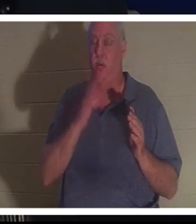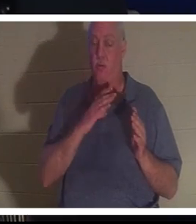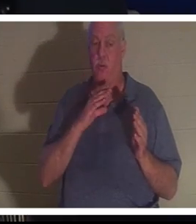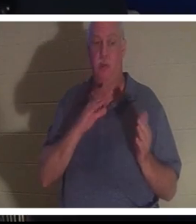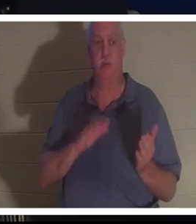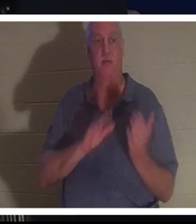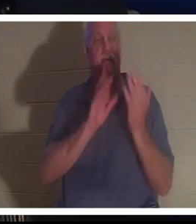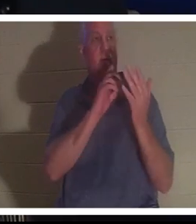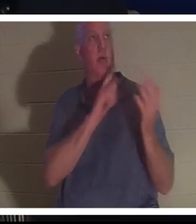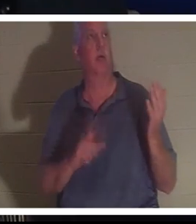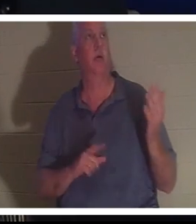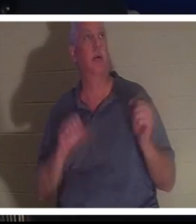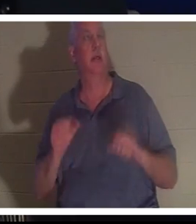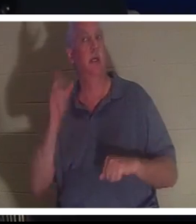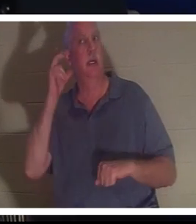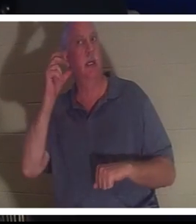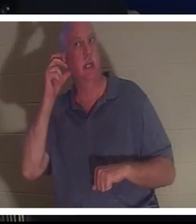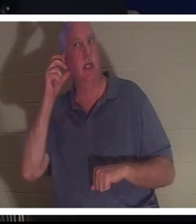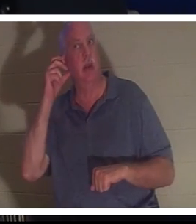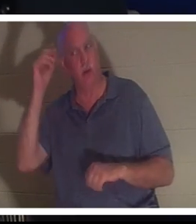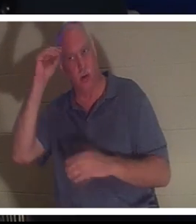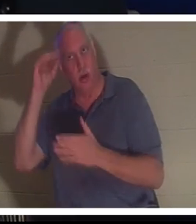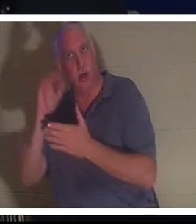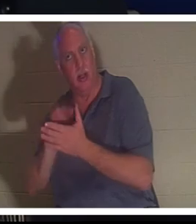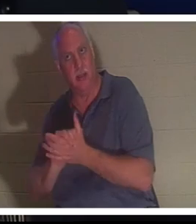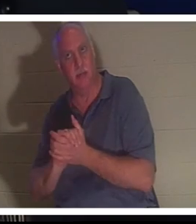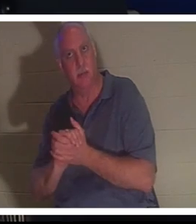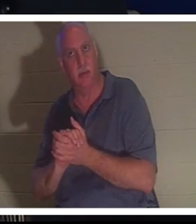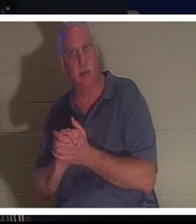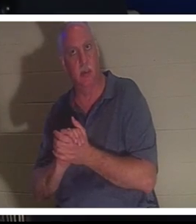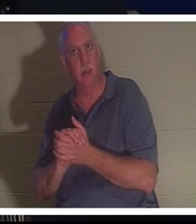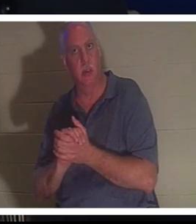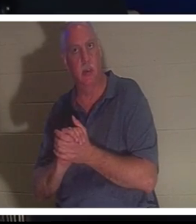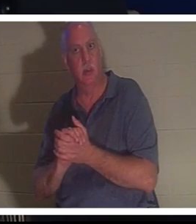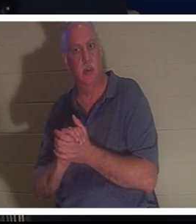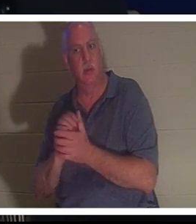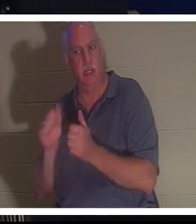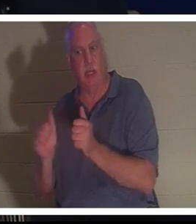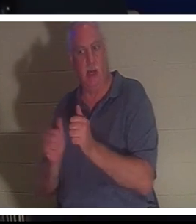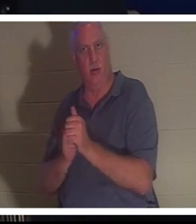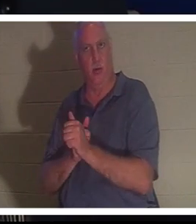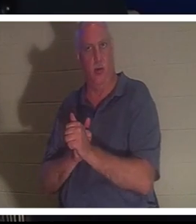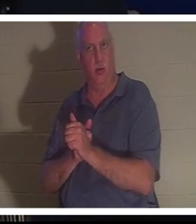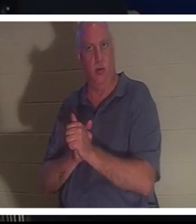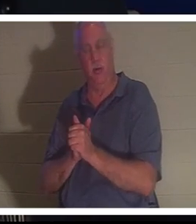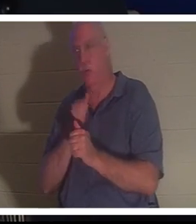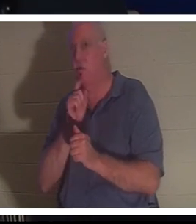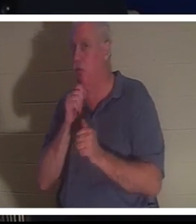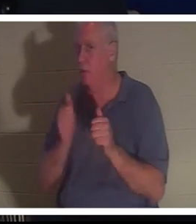她能听到巴哈拉的声音，她的丈夫就在她身后。你知道他不在她身后，但她能听到